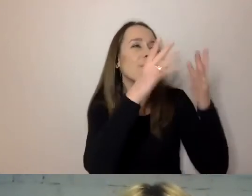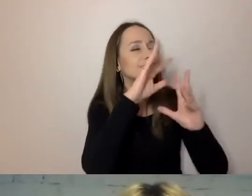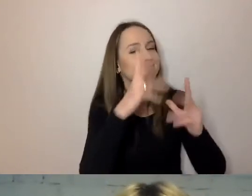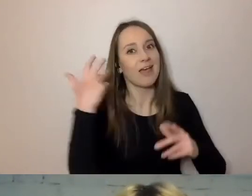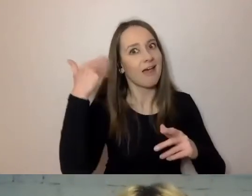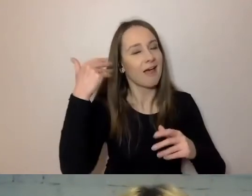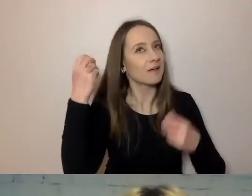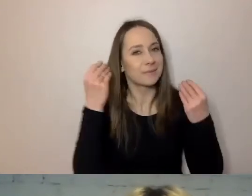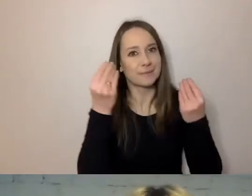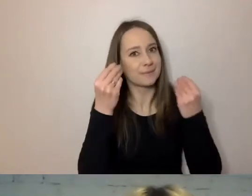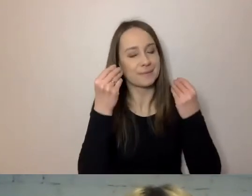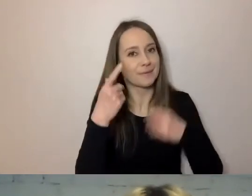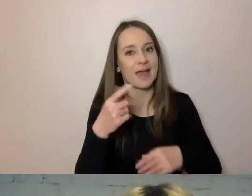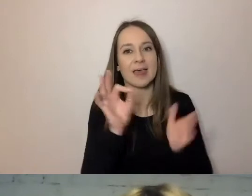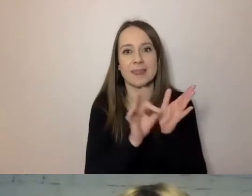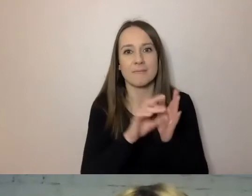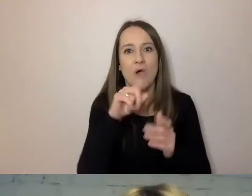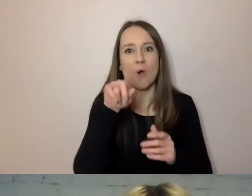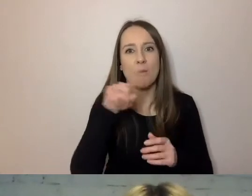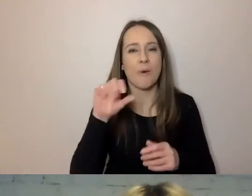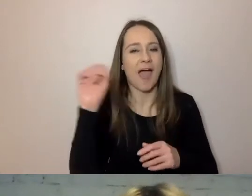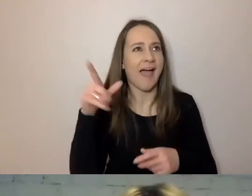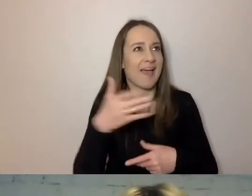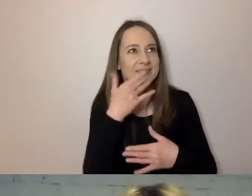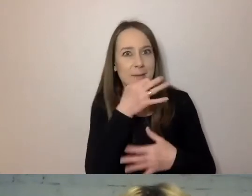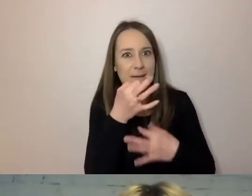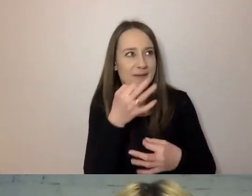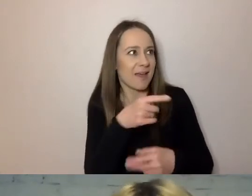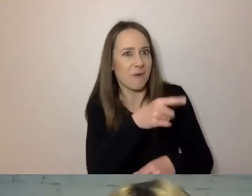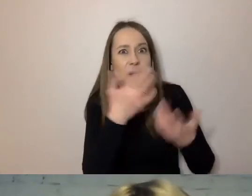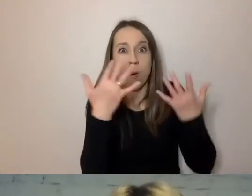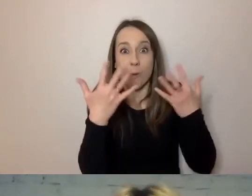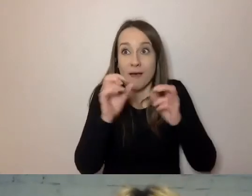I pewnie dlatego nie ma pytań, bo mówisz tak jasno, że nie ma o co pytać, prawie.